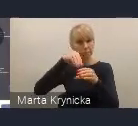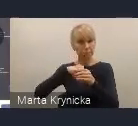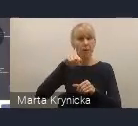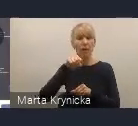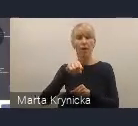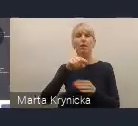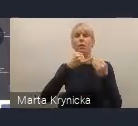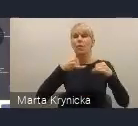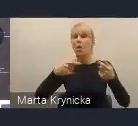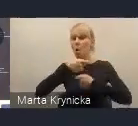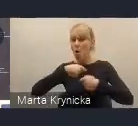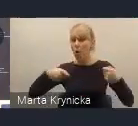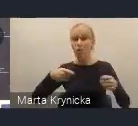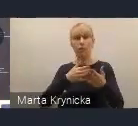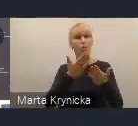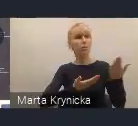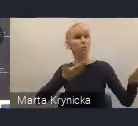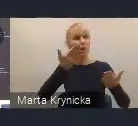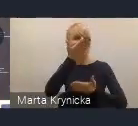zaproponowanych w Krajowej Polityce Miejskiej.